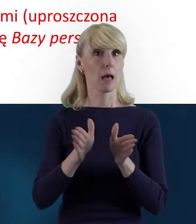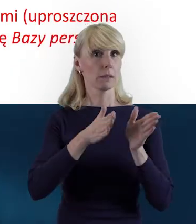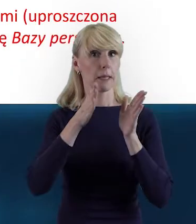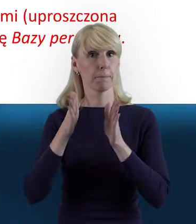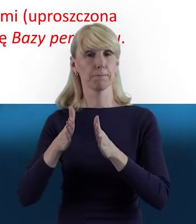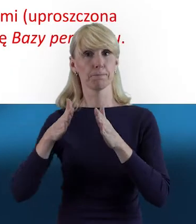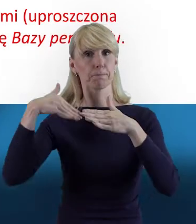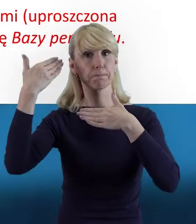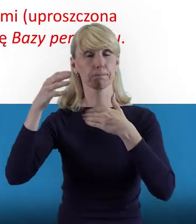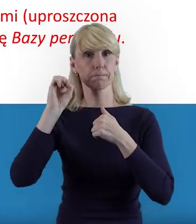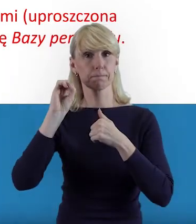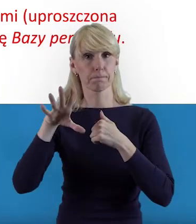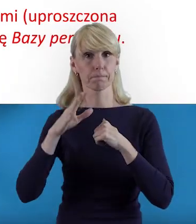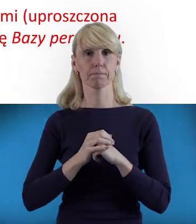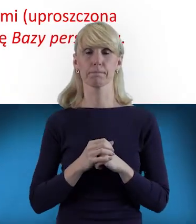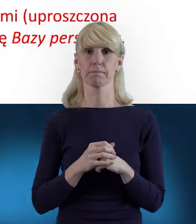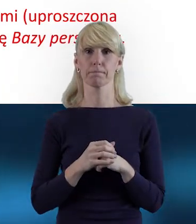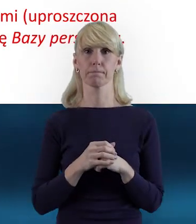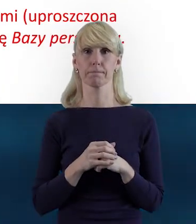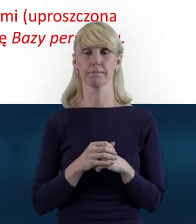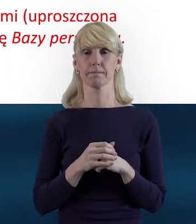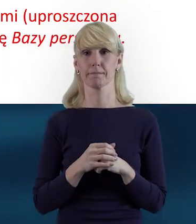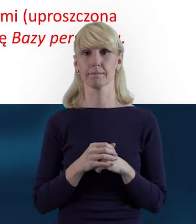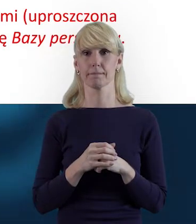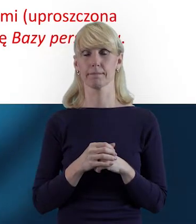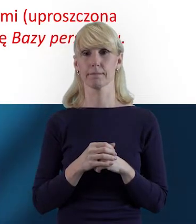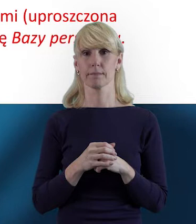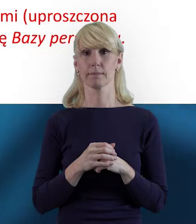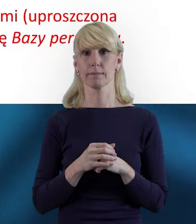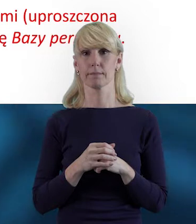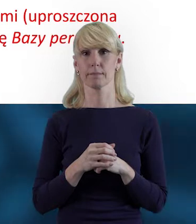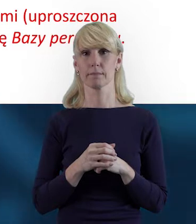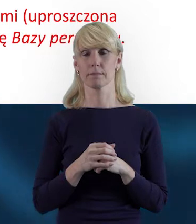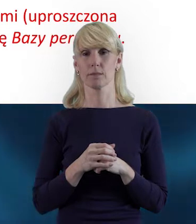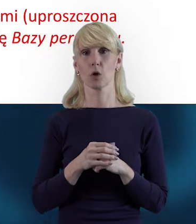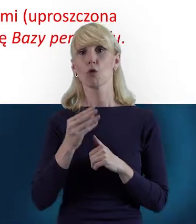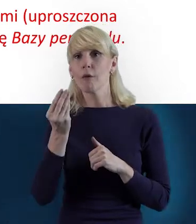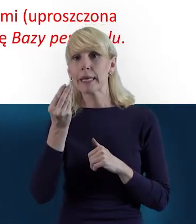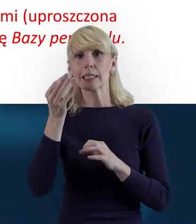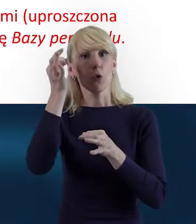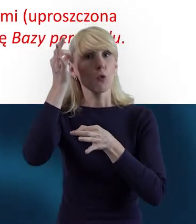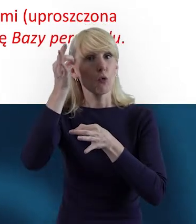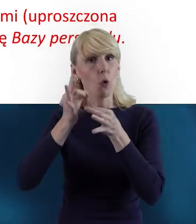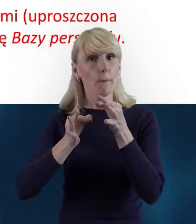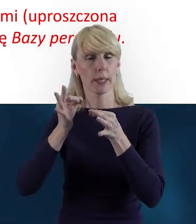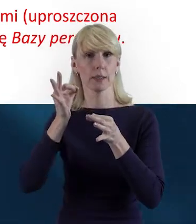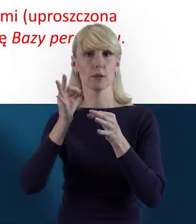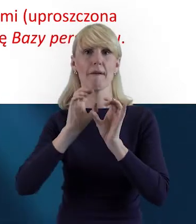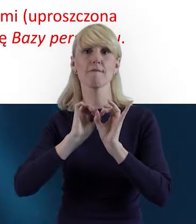też tak Państwu jeszcze doprecyzuję i to wyjaśnię,